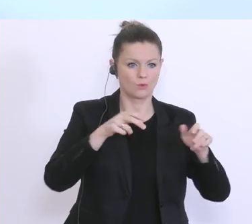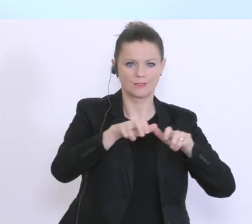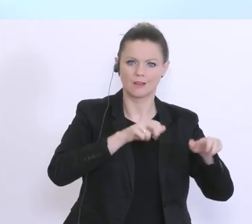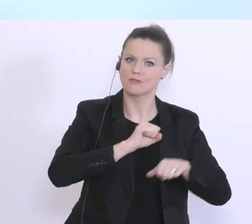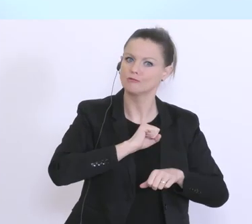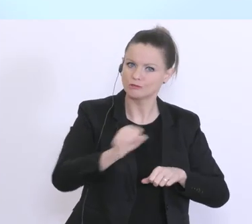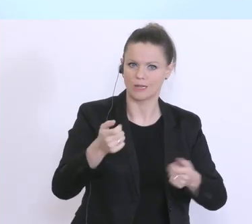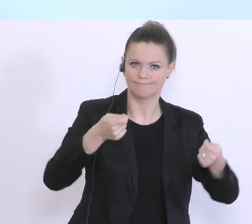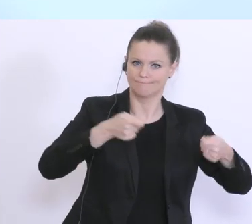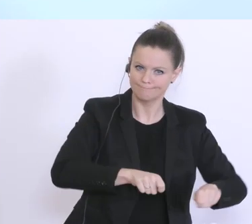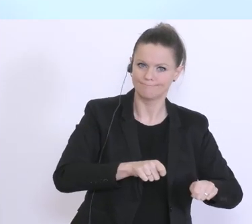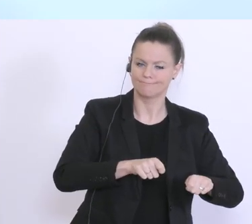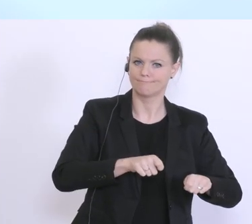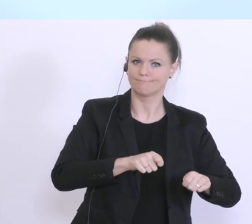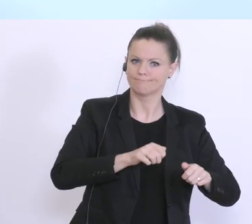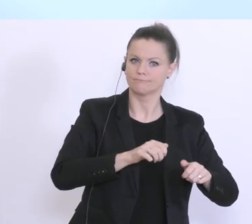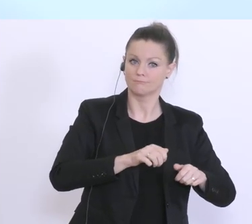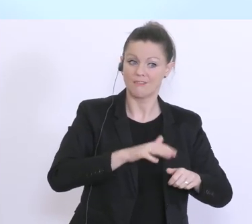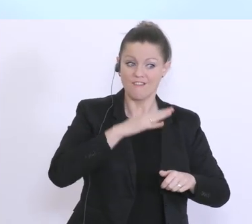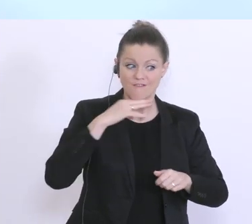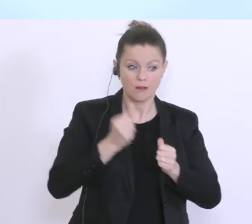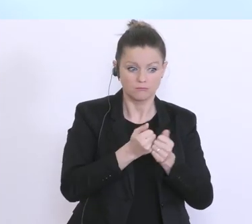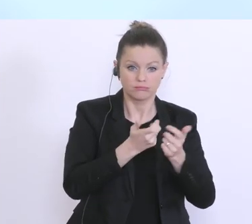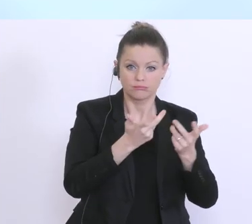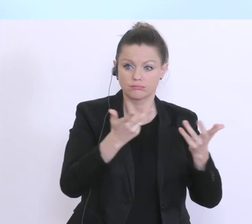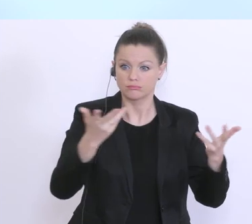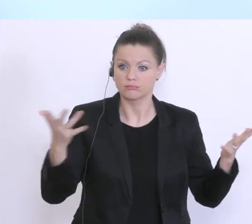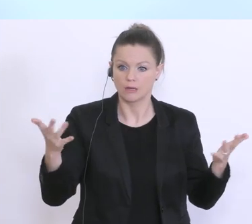umfassend reagiert, aus meiner Sicht. Das gilt sowohl für den Schutz der Bevölkerung,